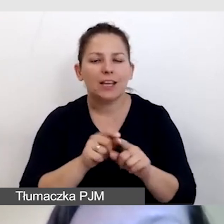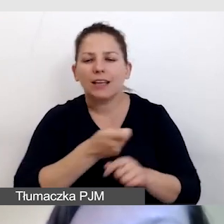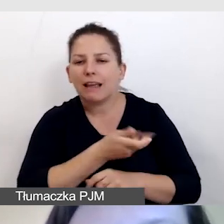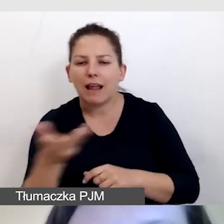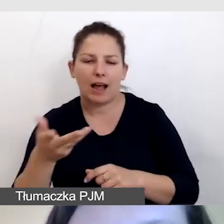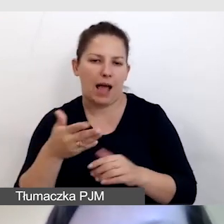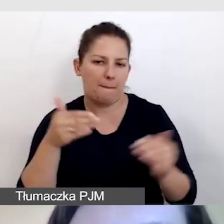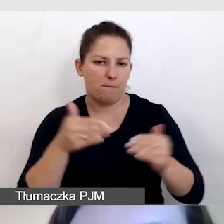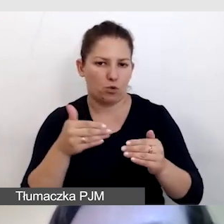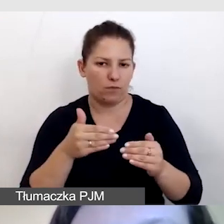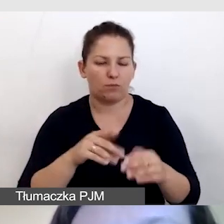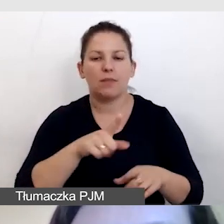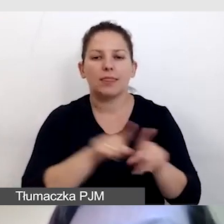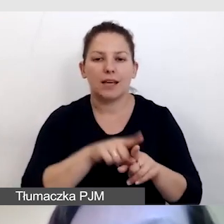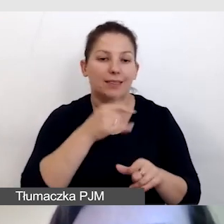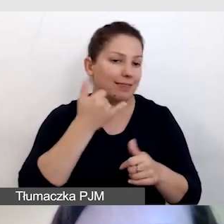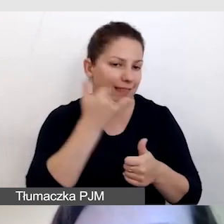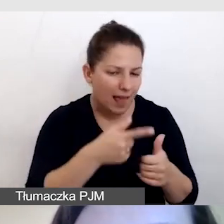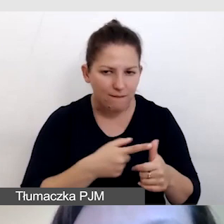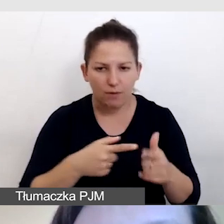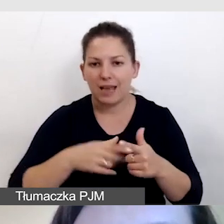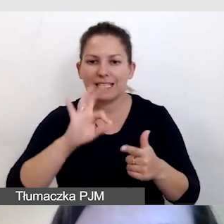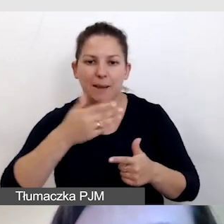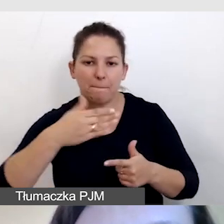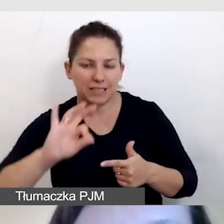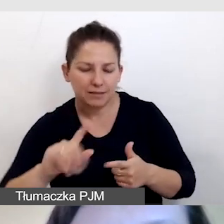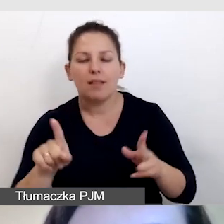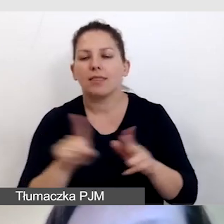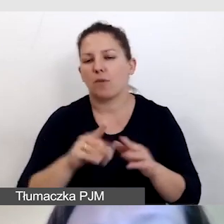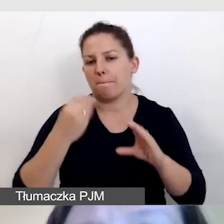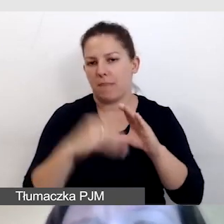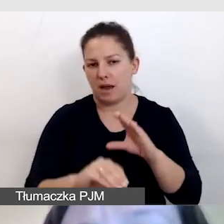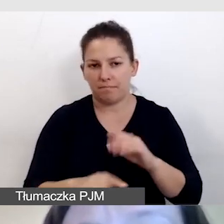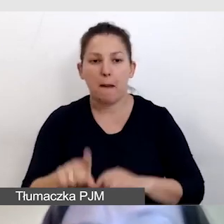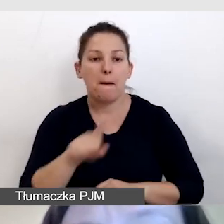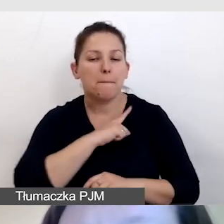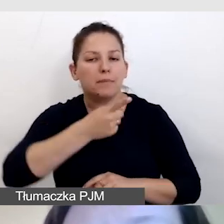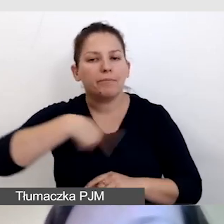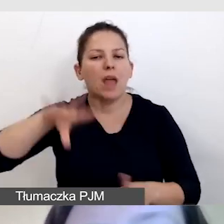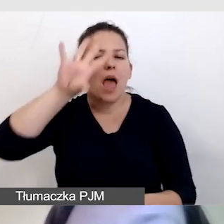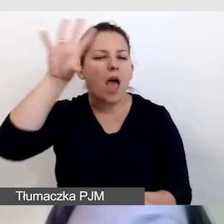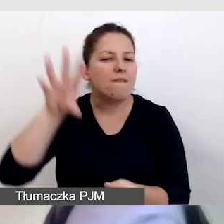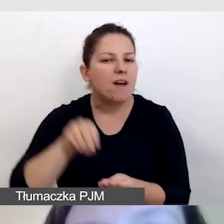zarówno telefon, SMS i e-mail. Dbamy o ewaluację naszego spotkania,